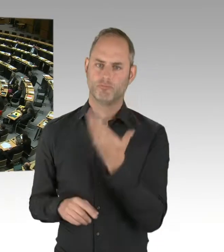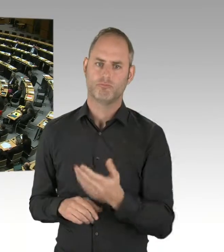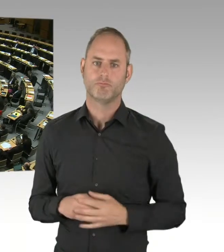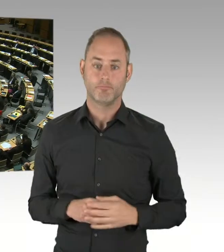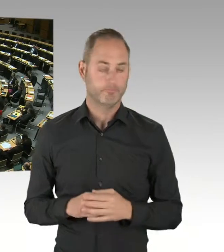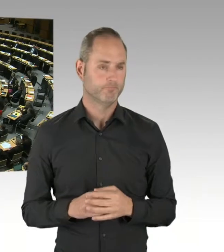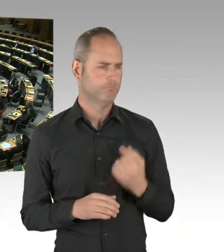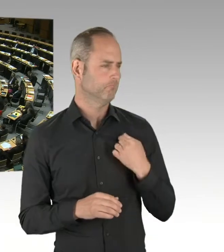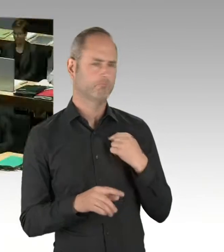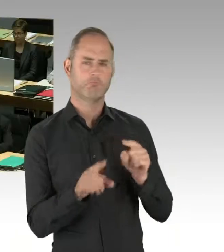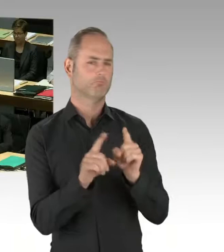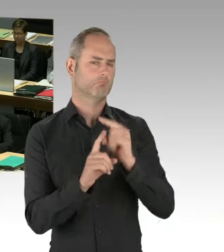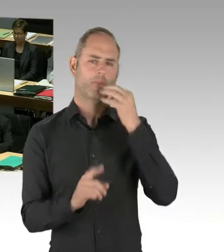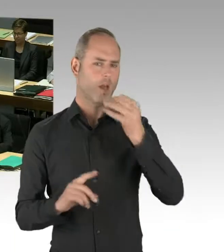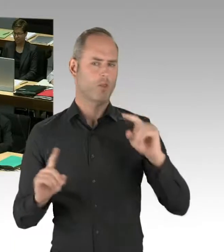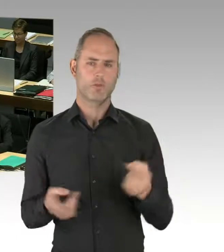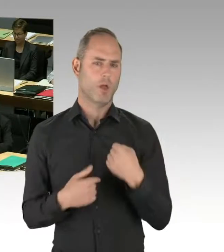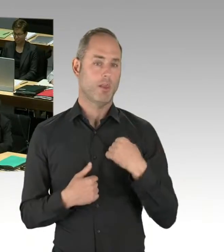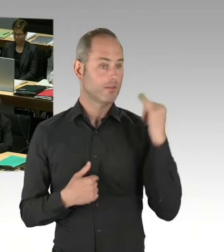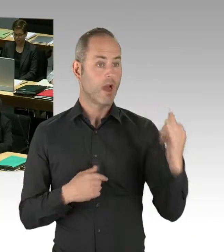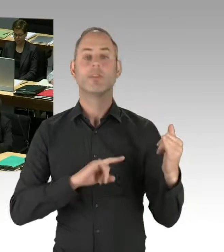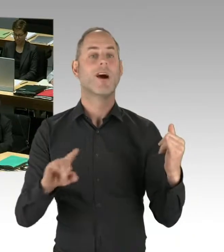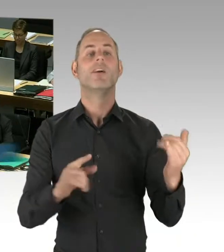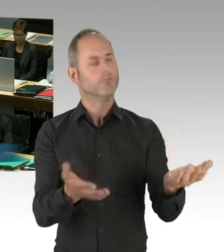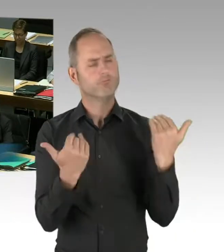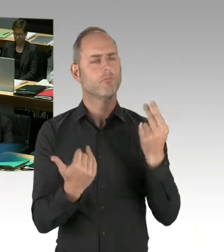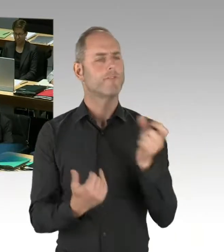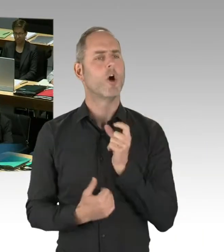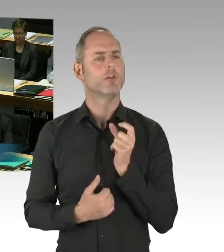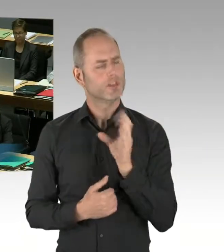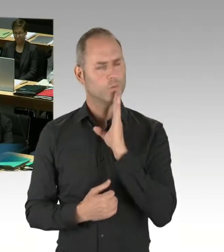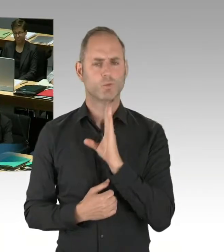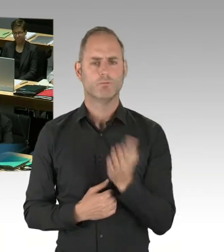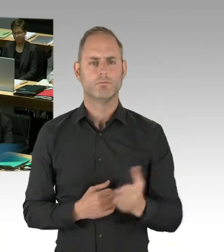(Präsidium) Herr Senator. (Rednerwechsel) Ich beantworte die Frage auch gern zum dritten Mal,